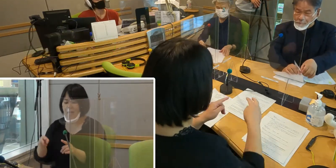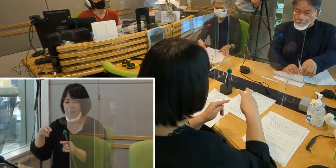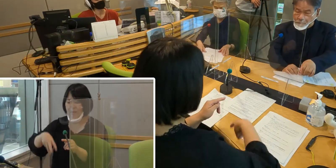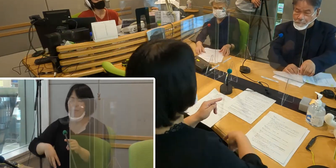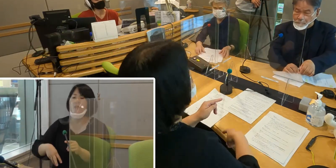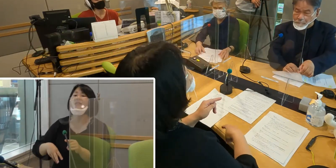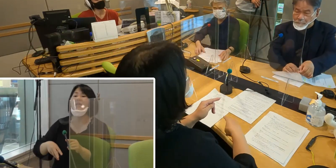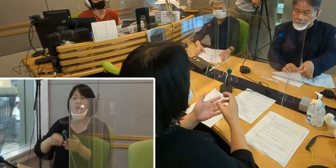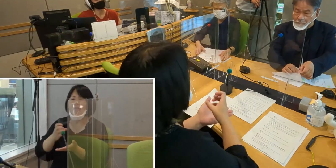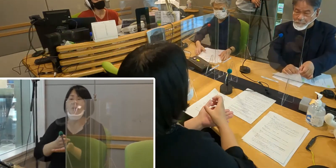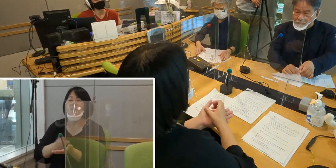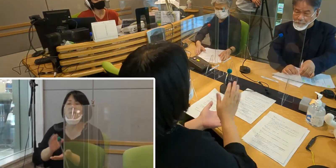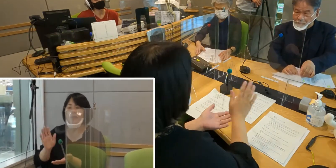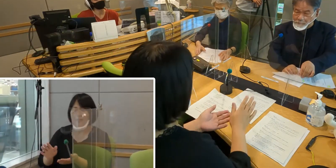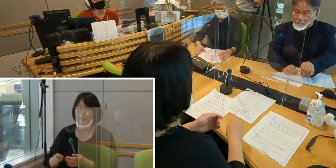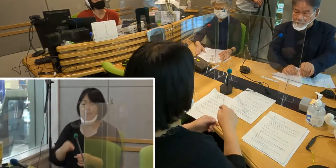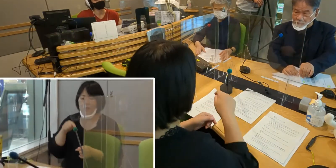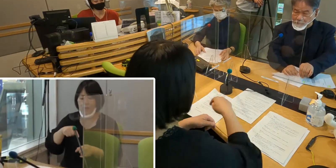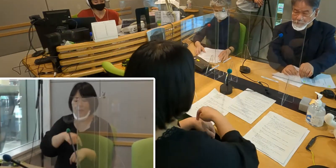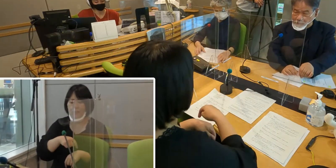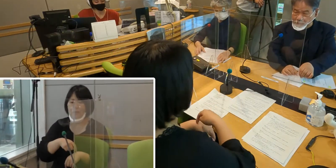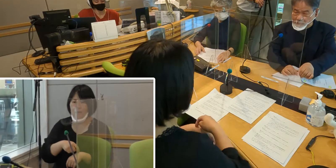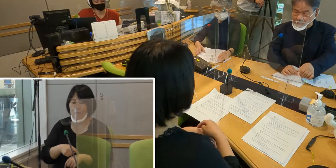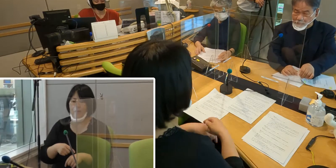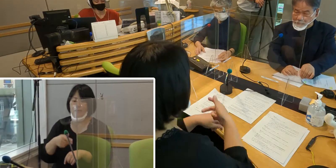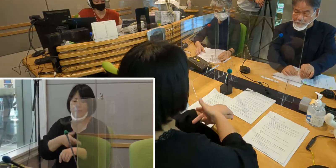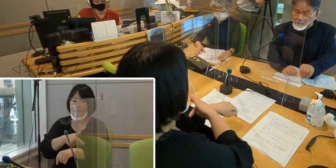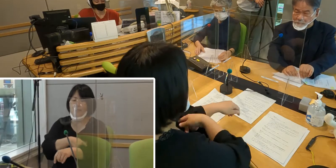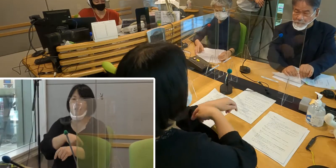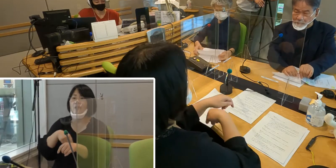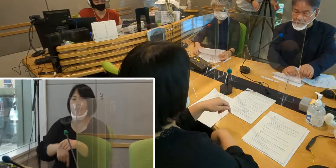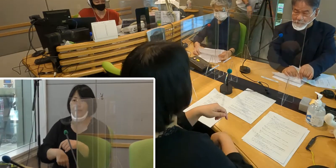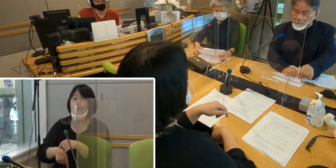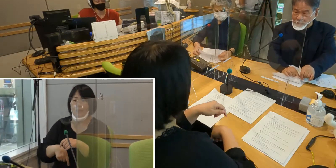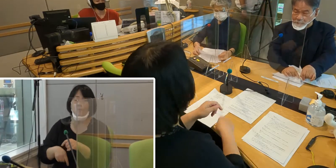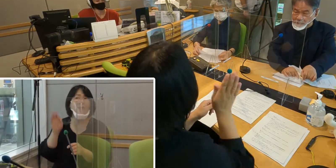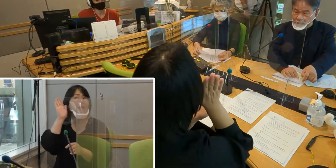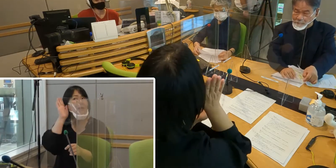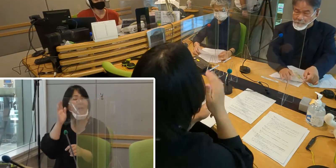この時間は入間市役所庁舎内でも 放送をお送りしています。